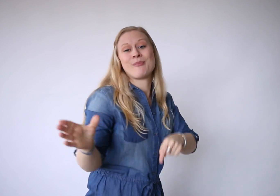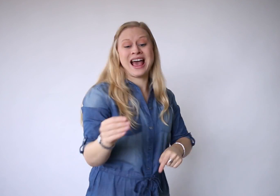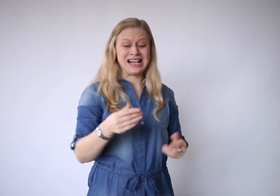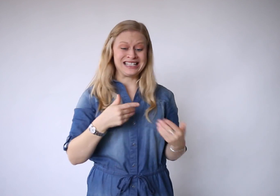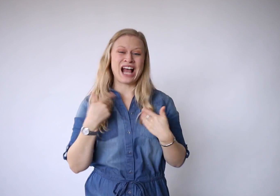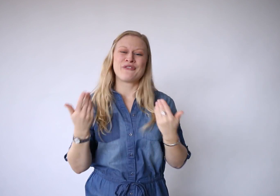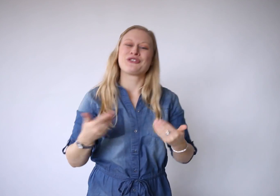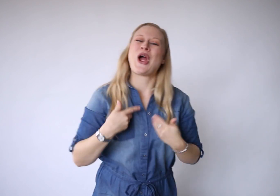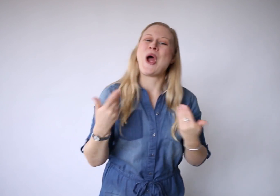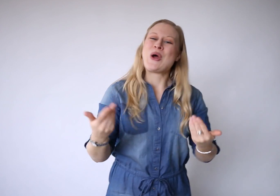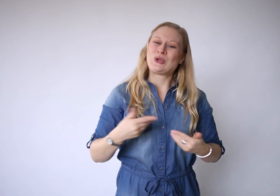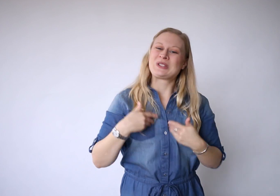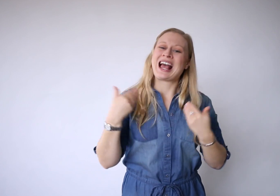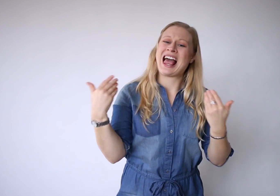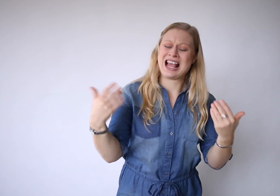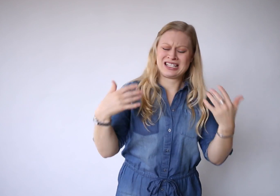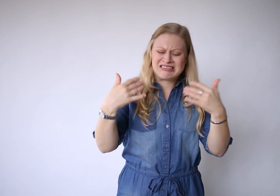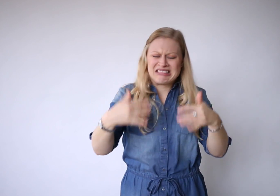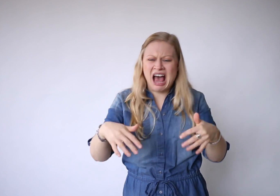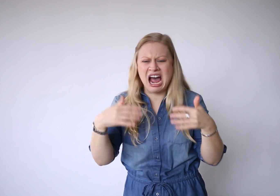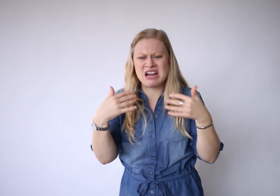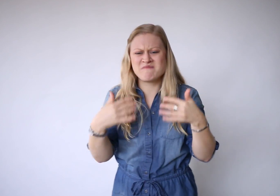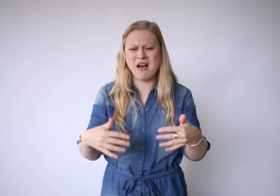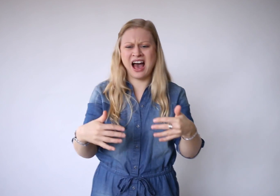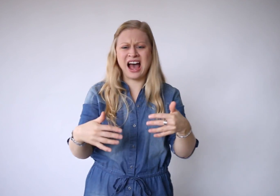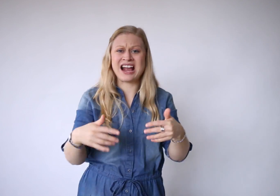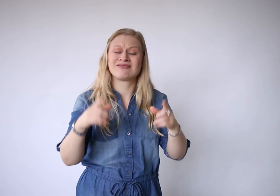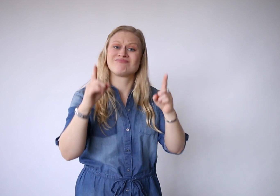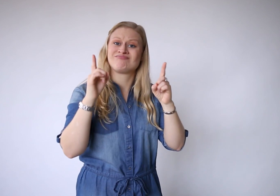met zijn vreugde en zijn pijn.